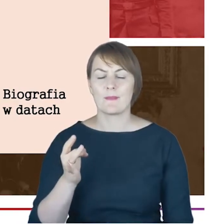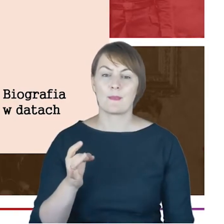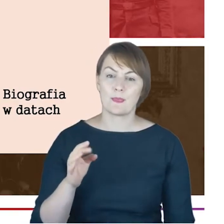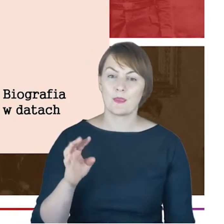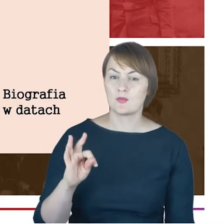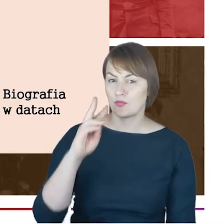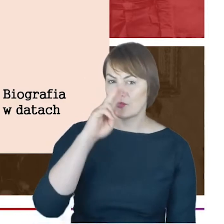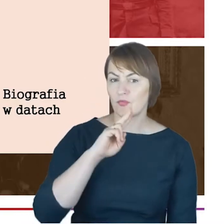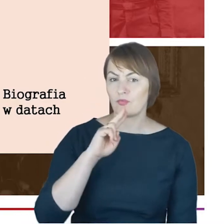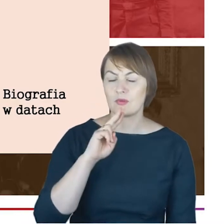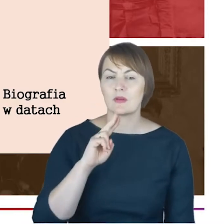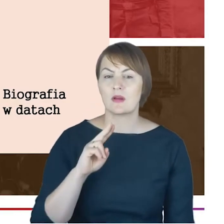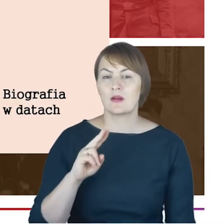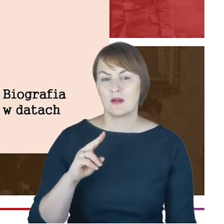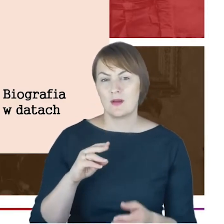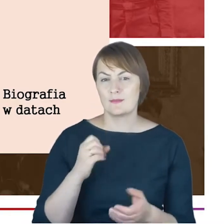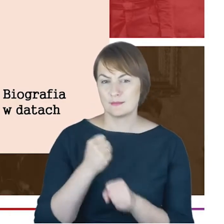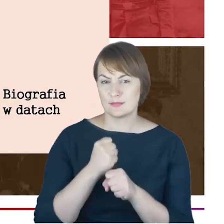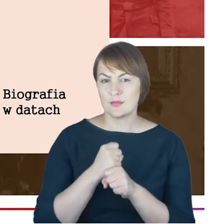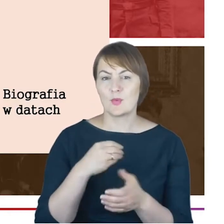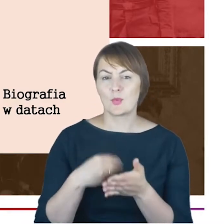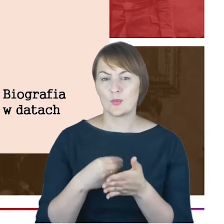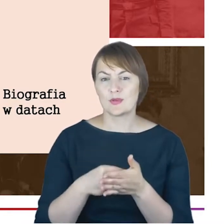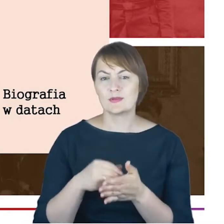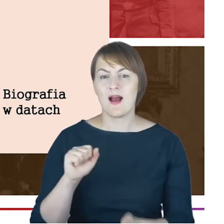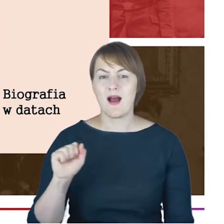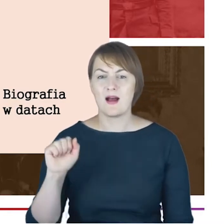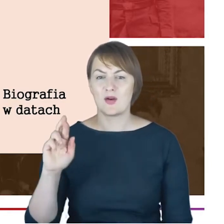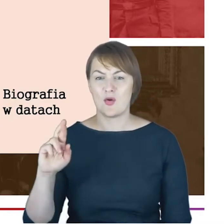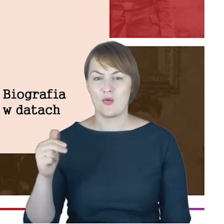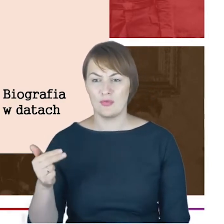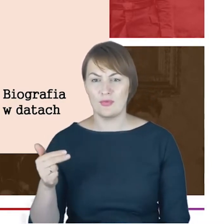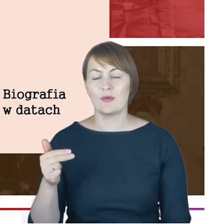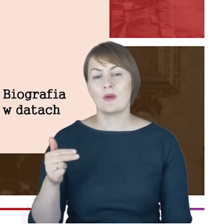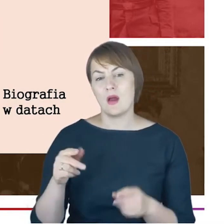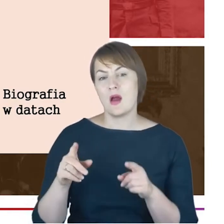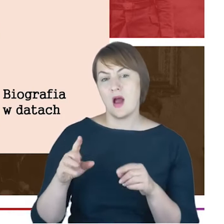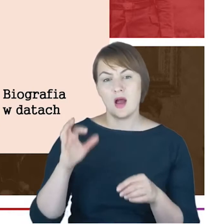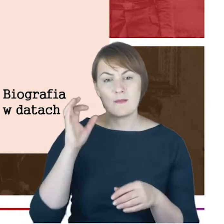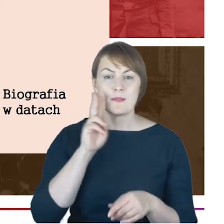Cohna i Sofii z domu Winestein. Uczęszczał do gimnazjum